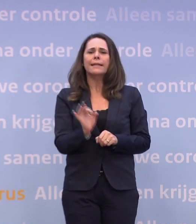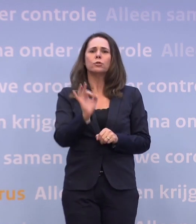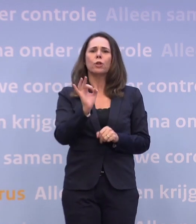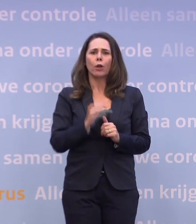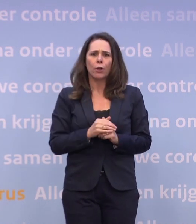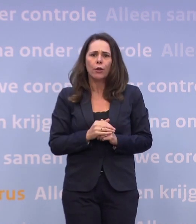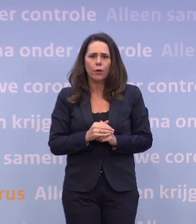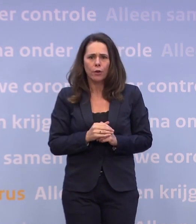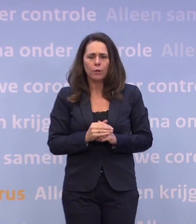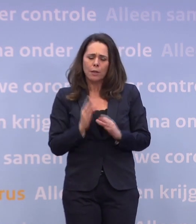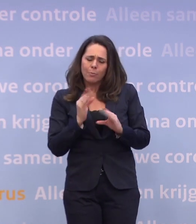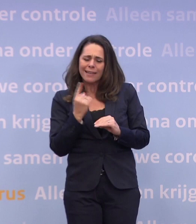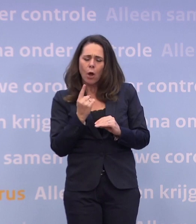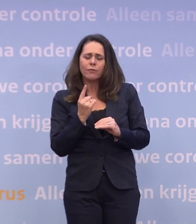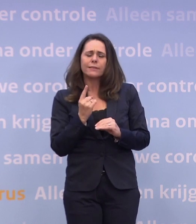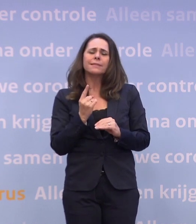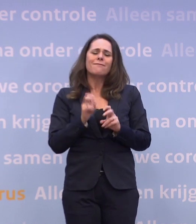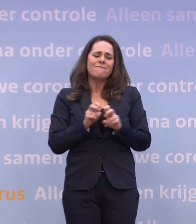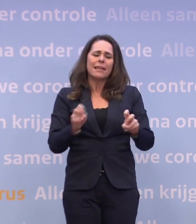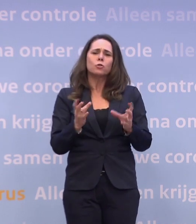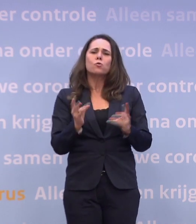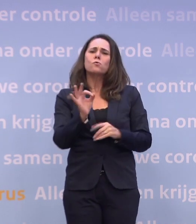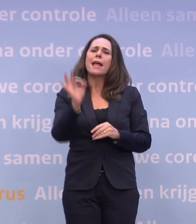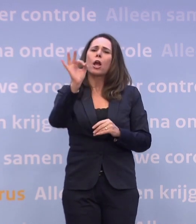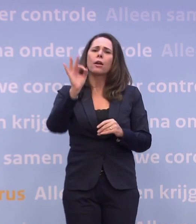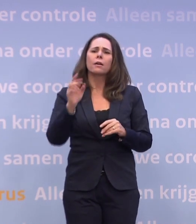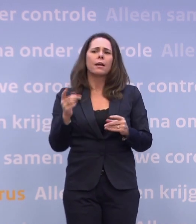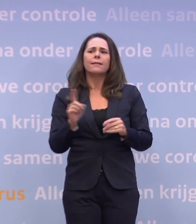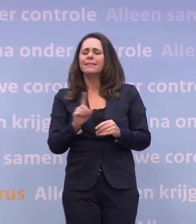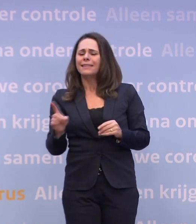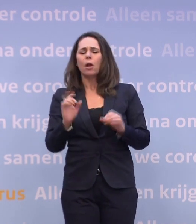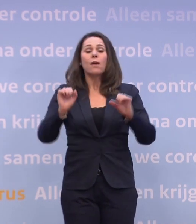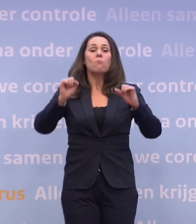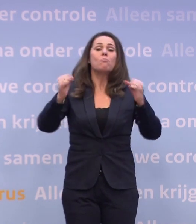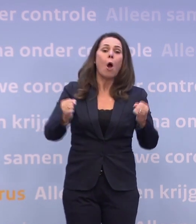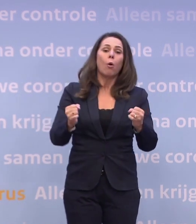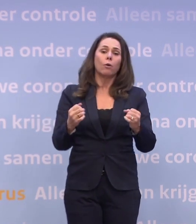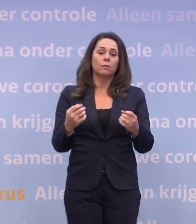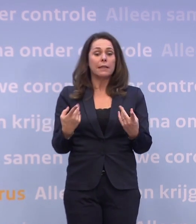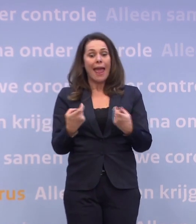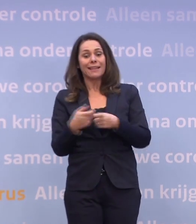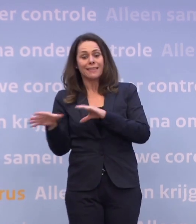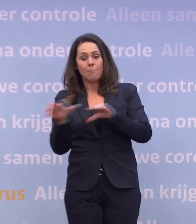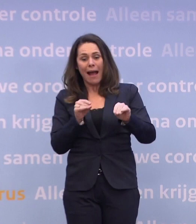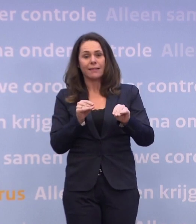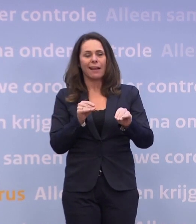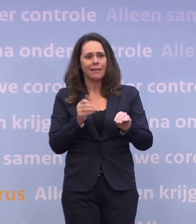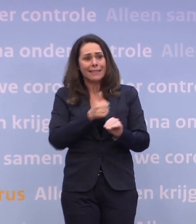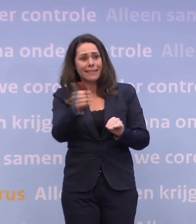Dus laten we de discussie houden over de ernst van het virus... ...in plaats van over de mogelijke ernst van mogelijke maatregelen... ...die we allemaal kunnen voorkomen.